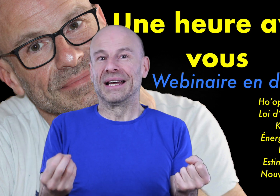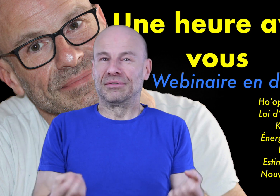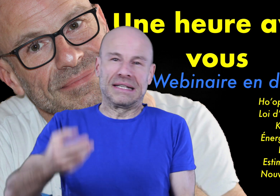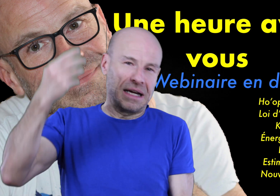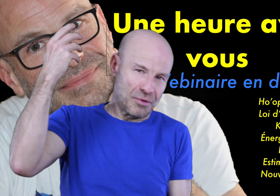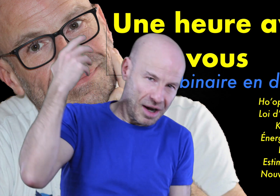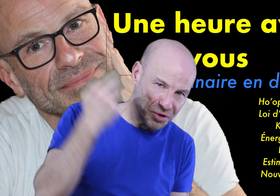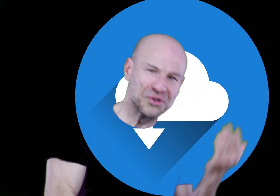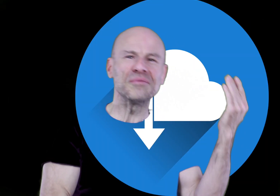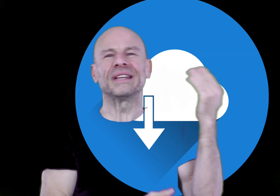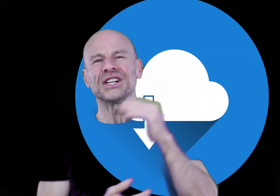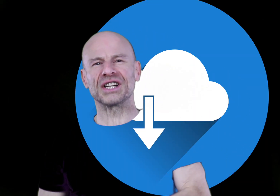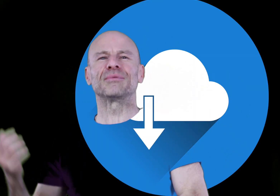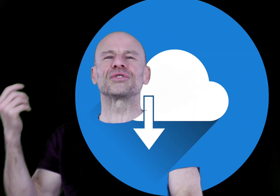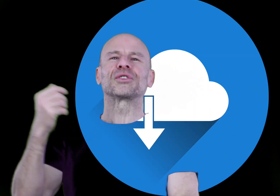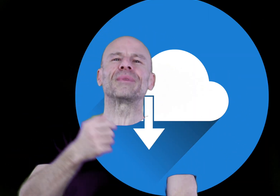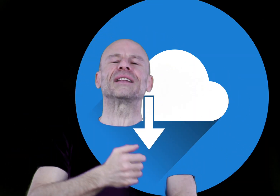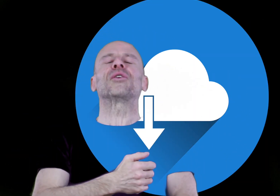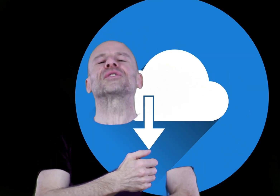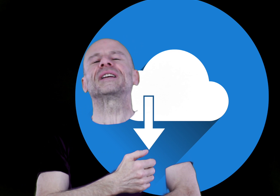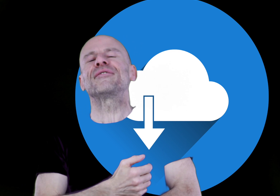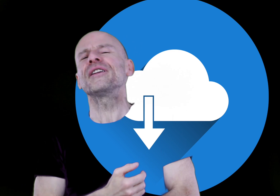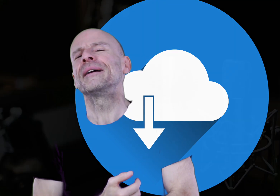Vous désirez un programme autonome, téléchargeable sur votre baladeur ou votre téléphone.